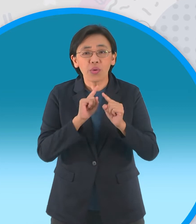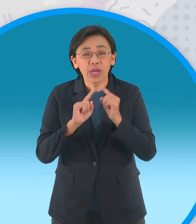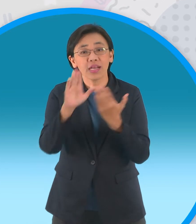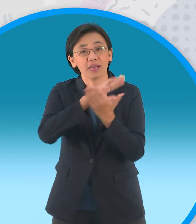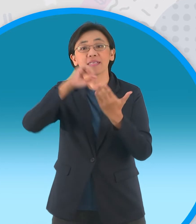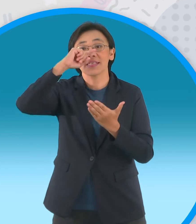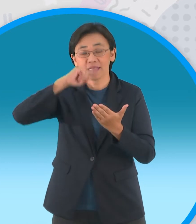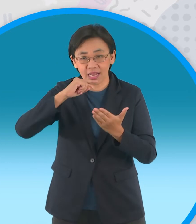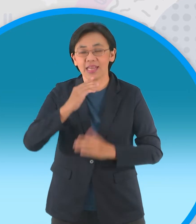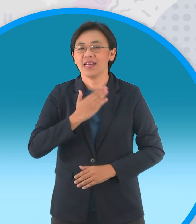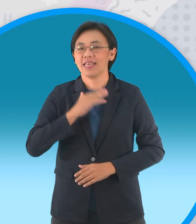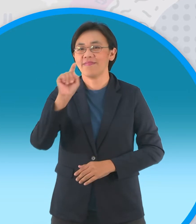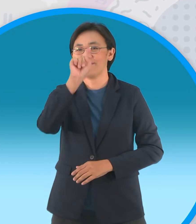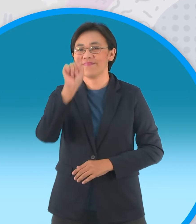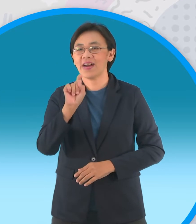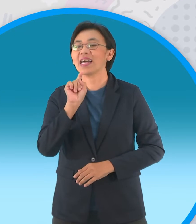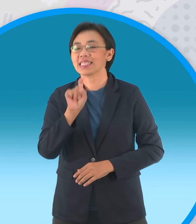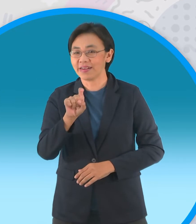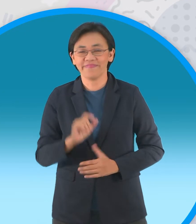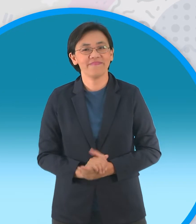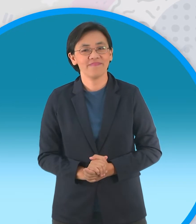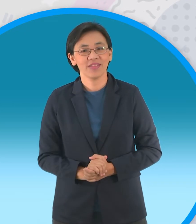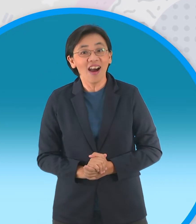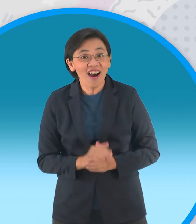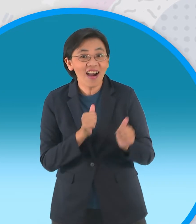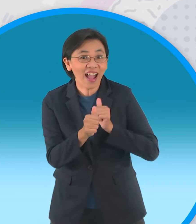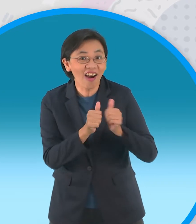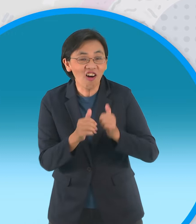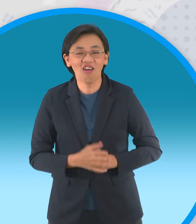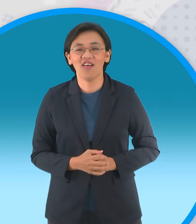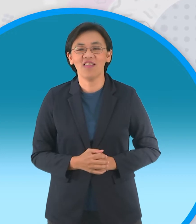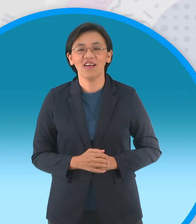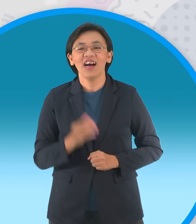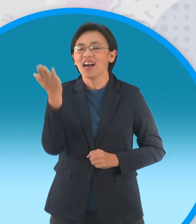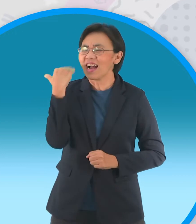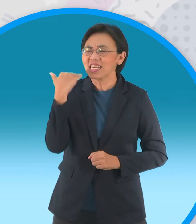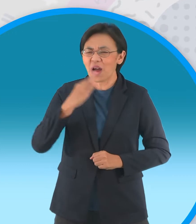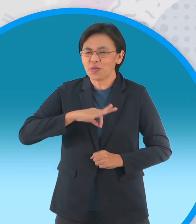พี่ต้นมีคำถามมาถามพี่สมพงษ์บ้าง จะแข่งกันเหรอ คราวที่แล้วเหมือนเสียเกียรติ